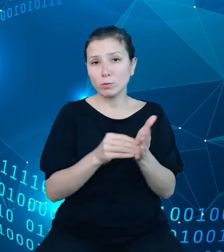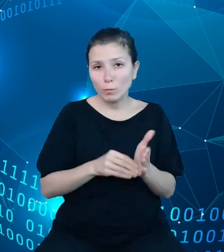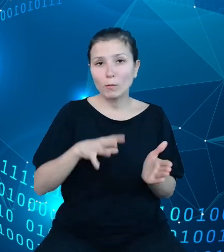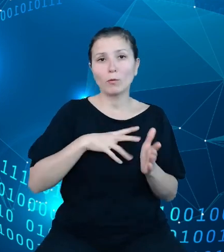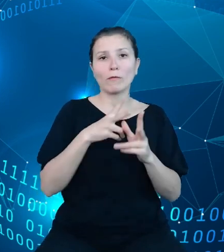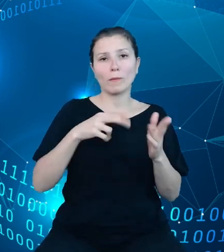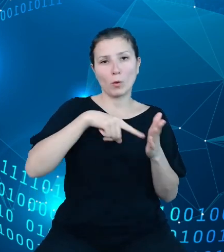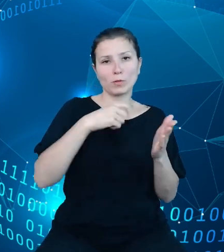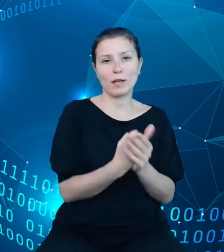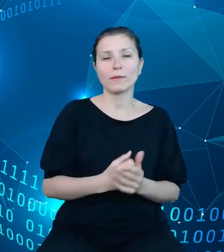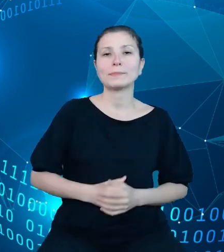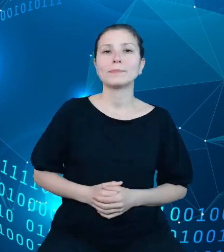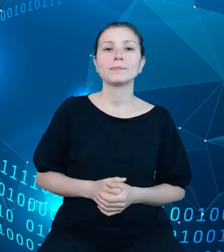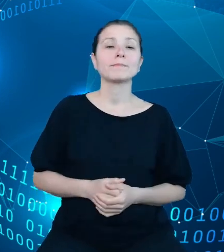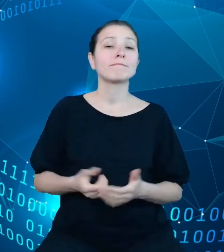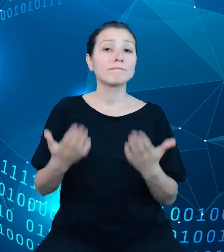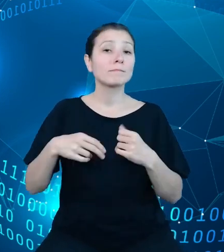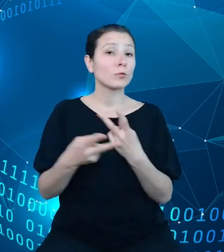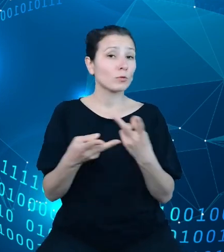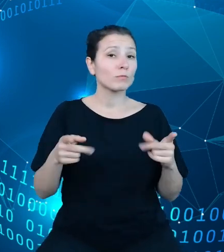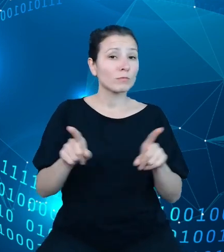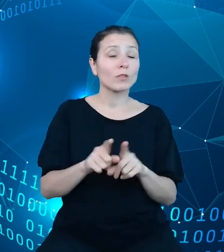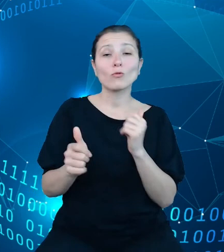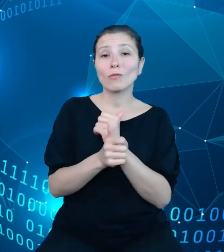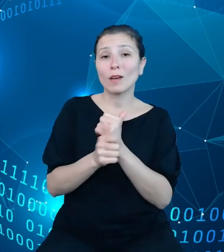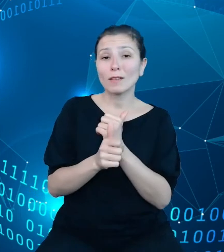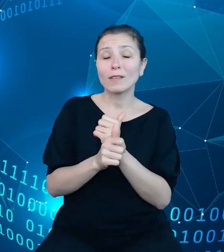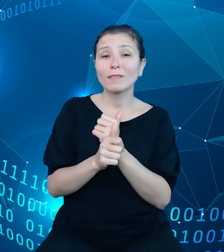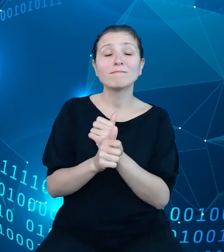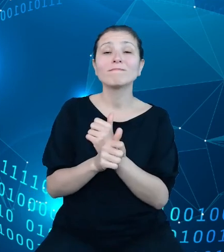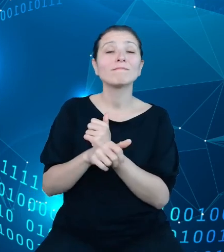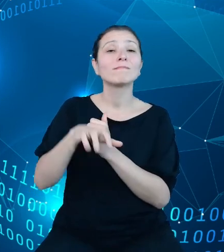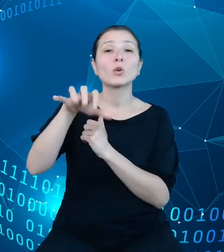Udostępniamy ponadto dane zawarte w planach finansowych jednostek budżetowych.